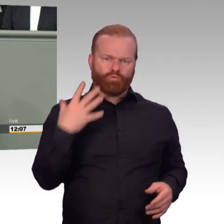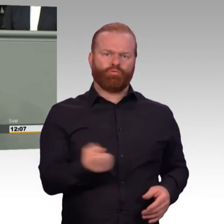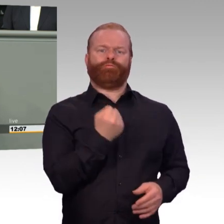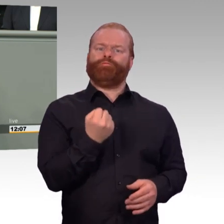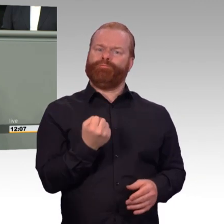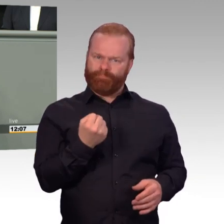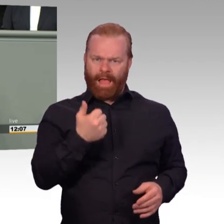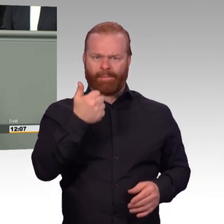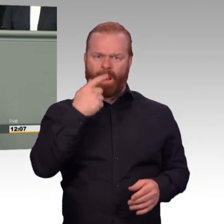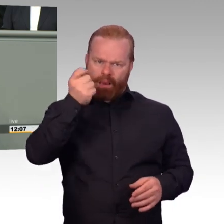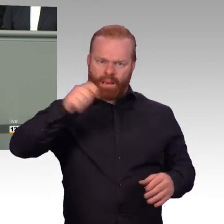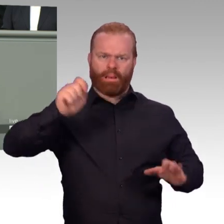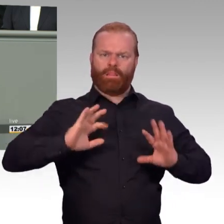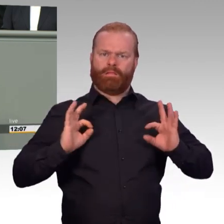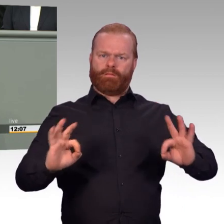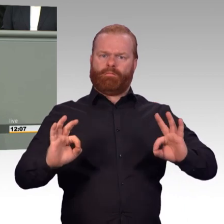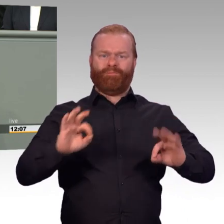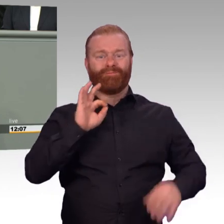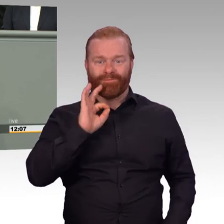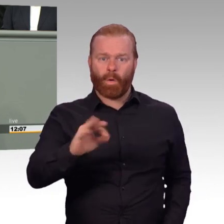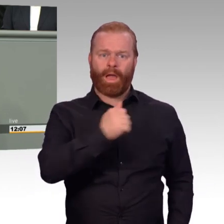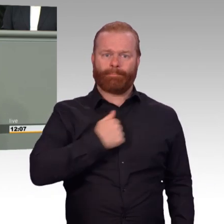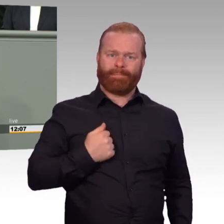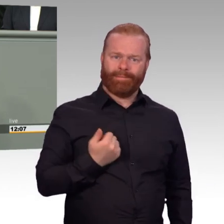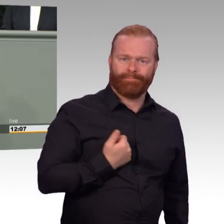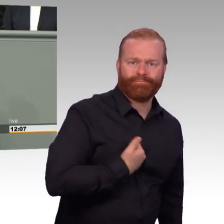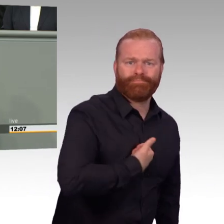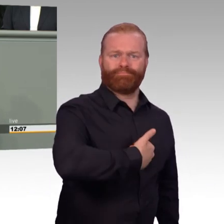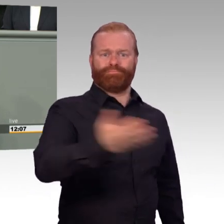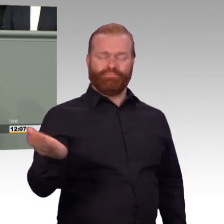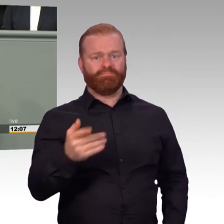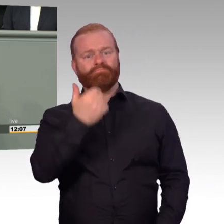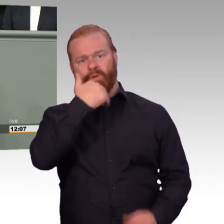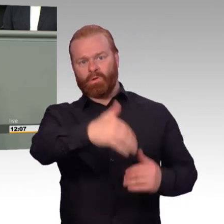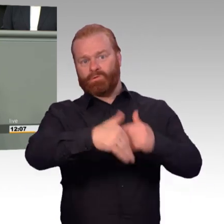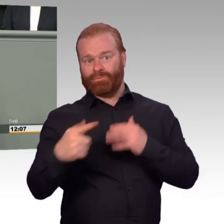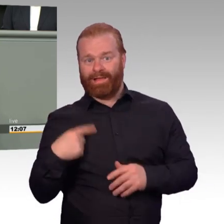sodass unsere Armeen wieder die Flexibilität im Dienst und in der Ausbildung erreicht, die sie braucht. Dankeschön.